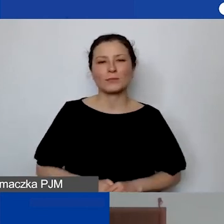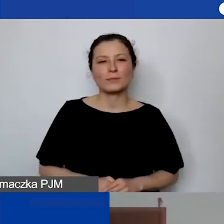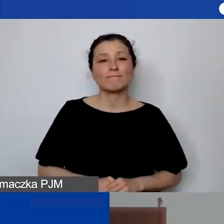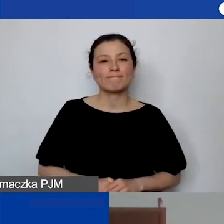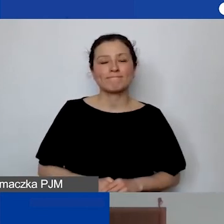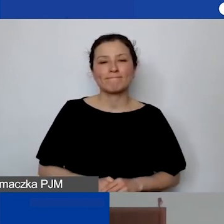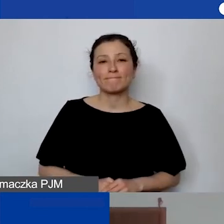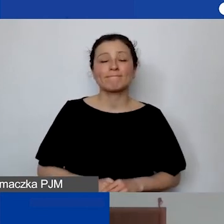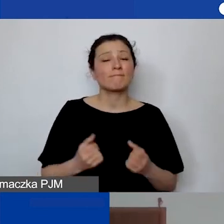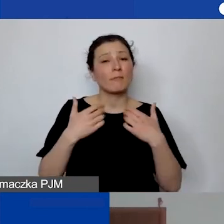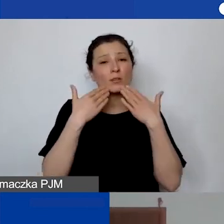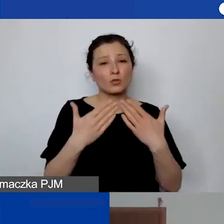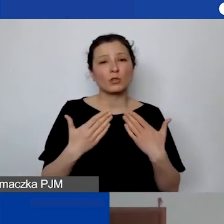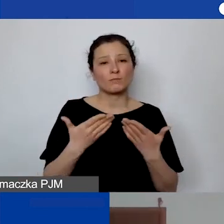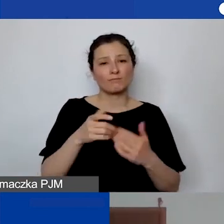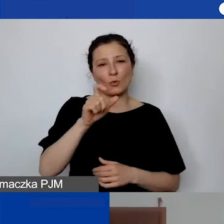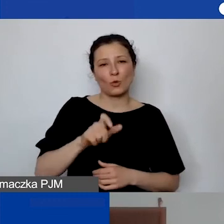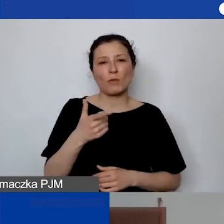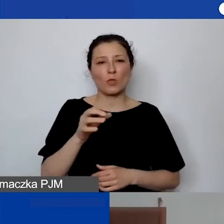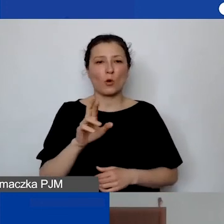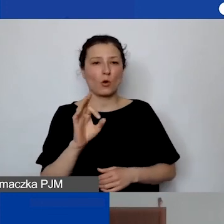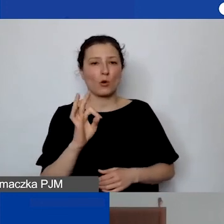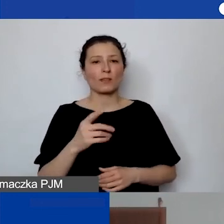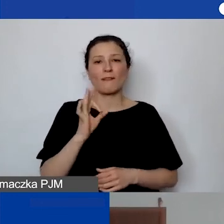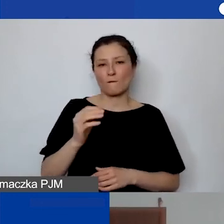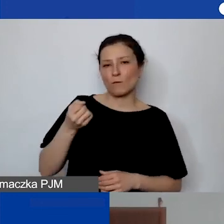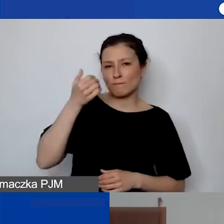Bardzo dziękuję tobie, Doroto, za prezentację i odpowiedzi na pytania.